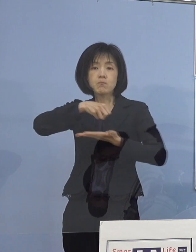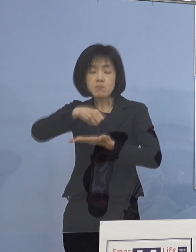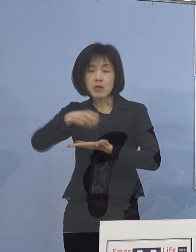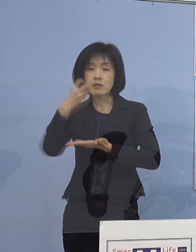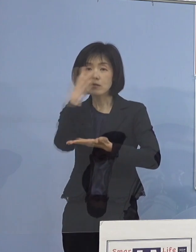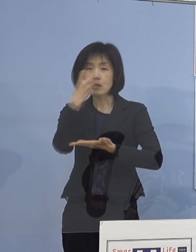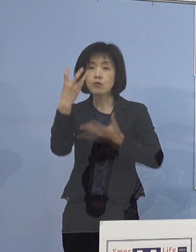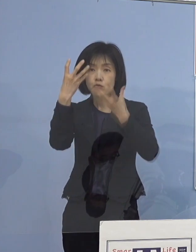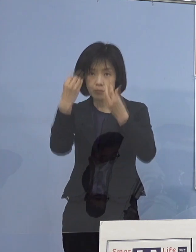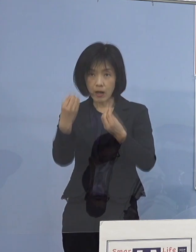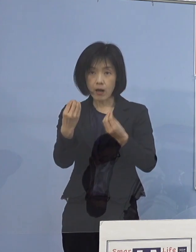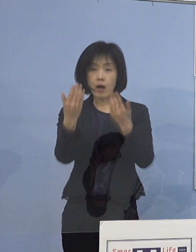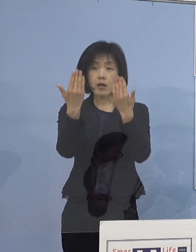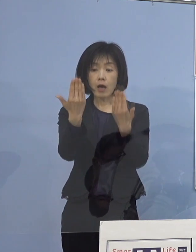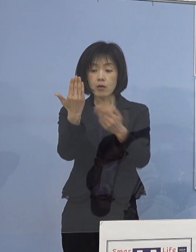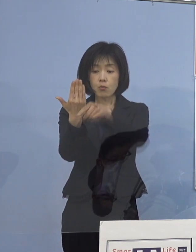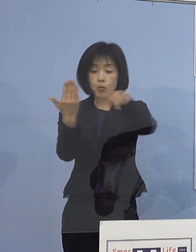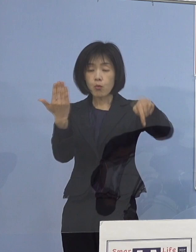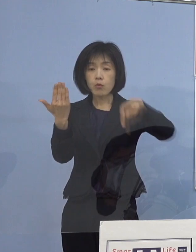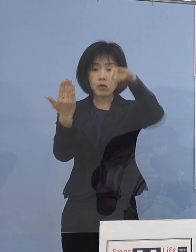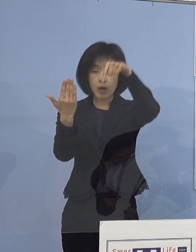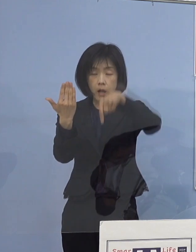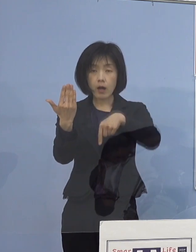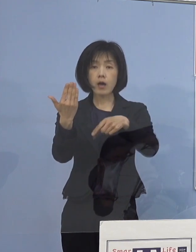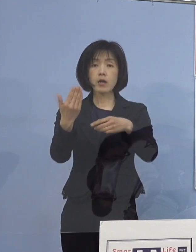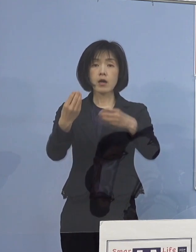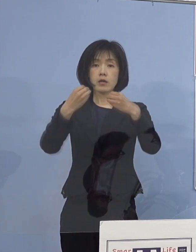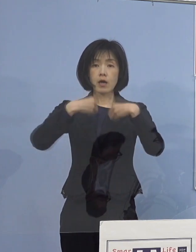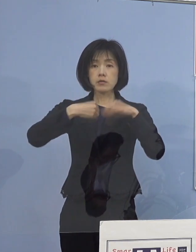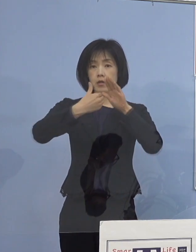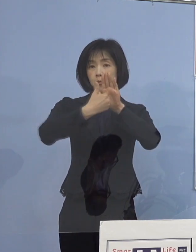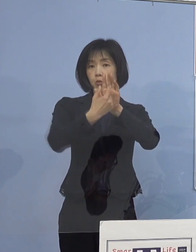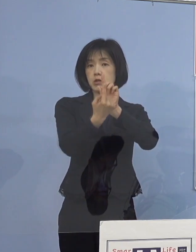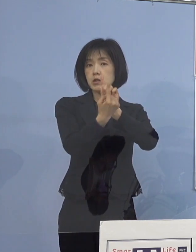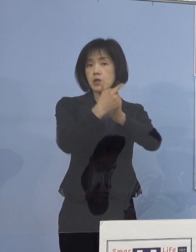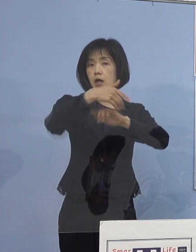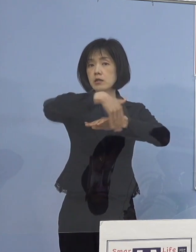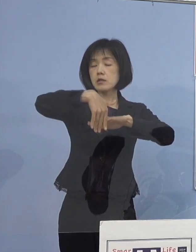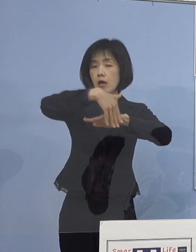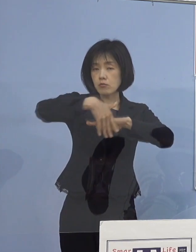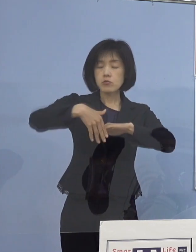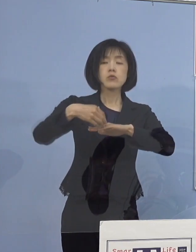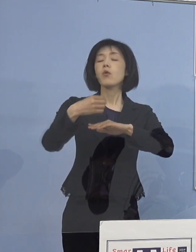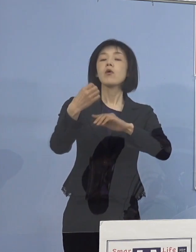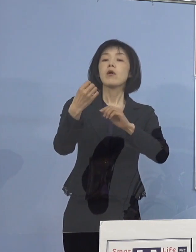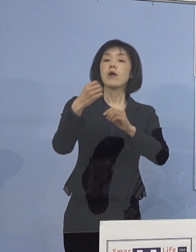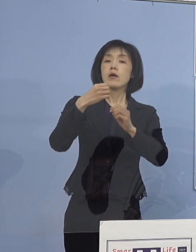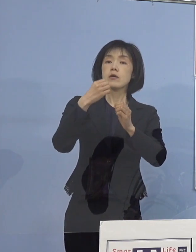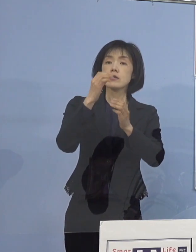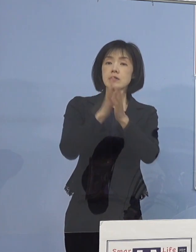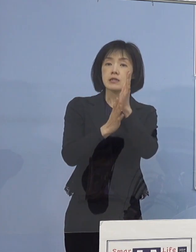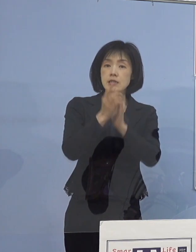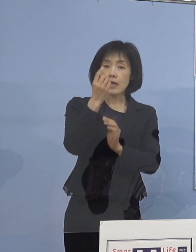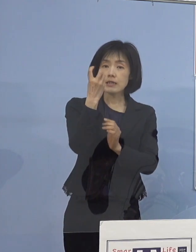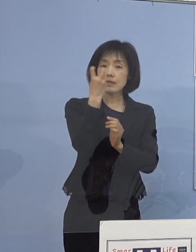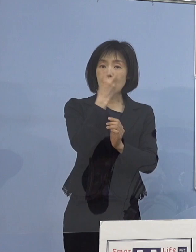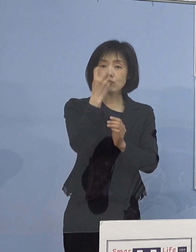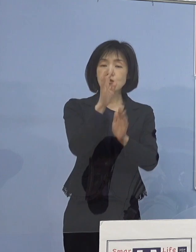学校における感染防止対策の 再確認の状況についてでありますが